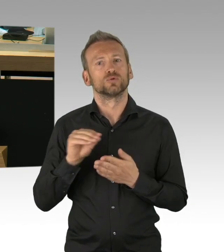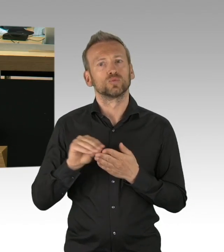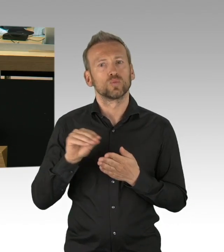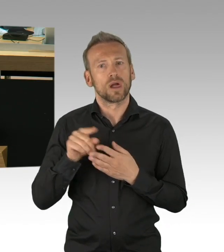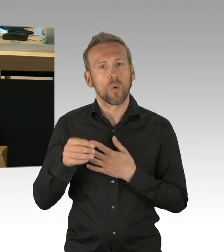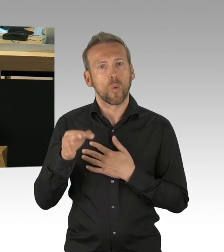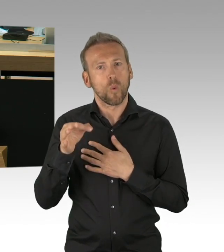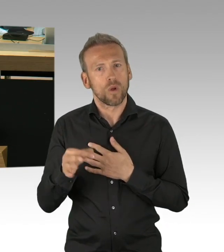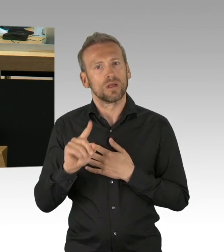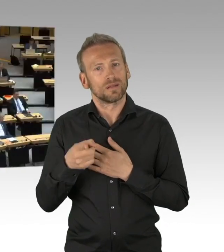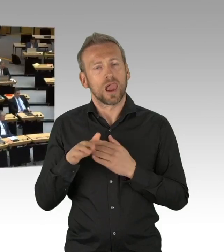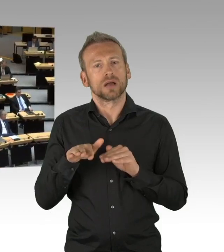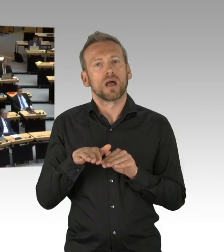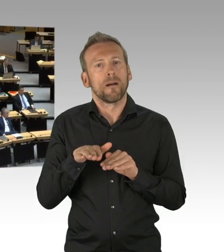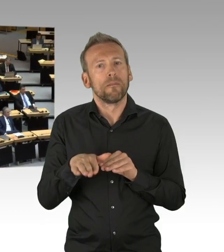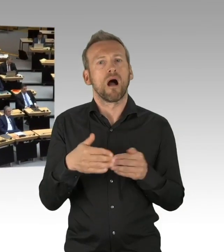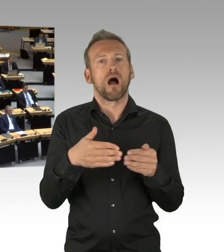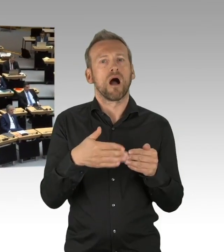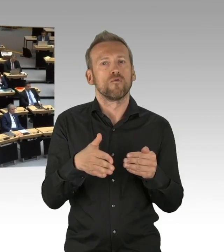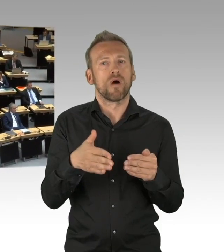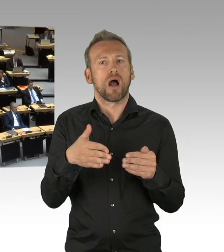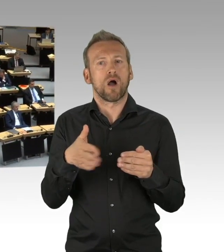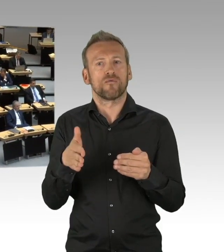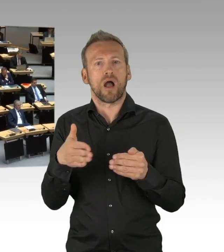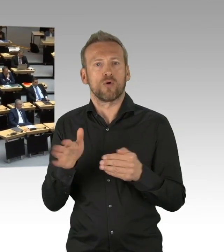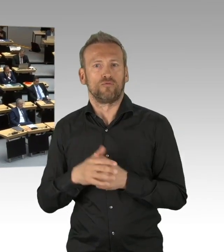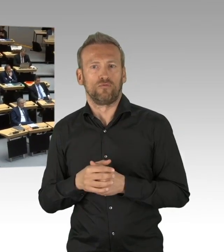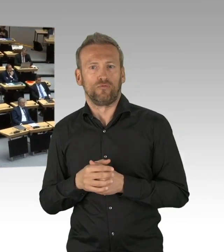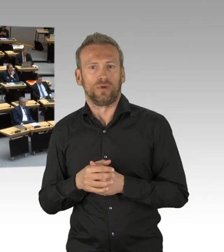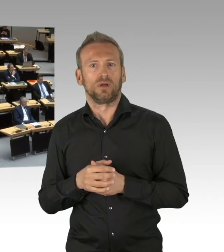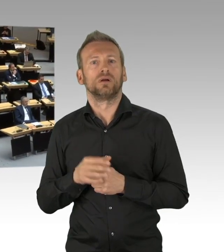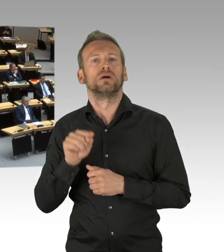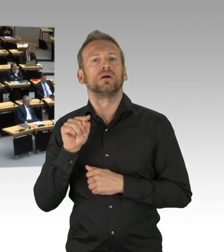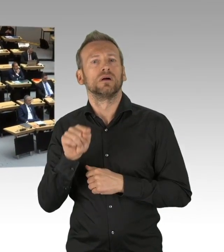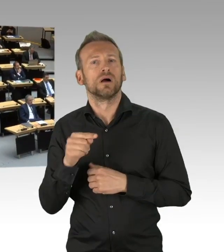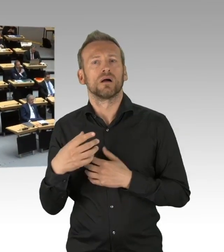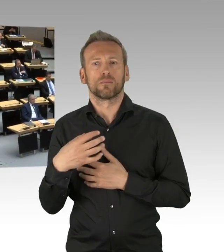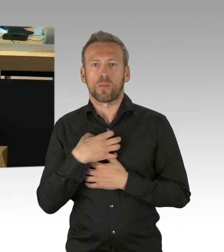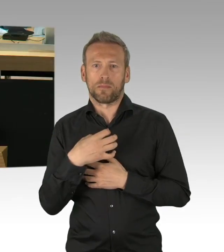(Beifall) (Präsidium) Herr Isenberg, ich darf Sie fragen, ob Sie eine Zwischenfrage des Kollegen zulassen, keine Zwischenfragen.